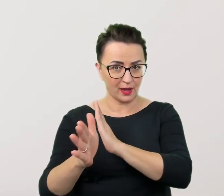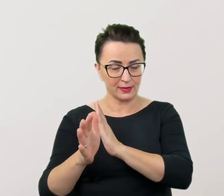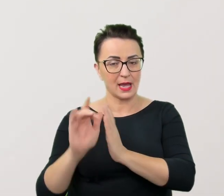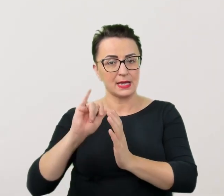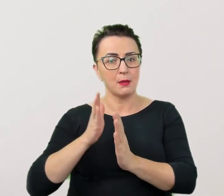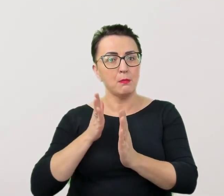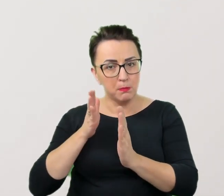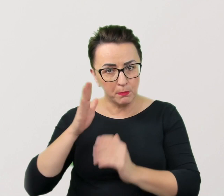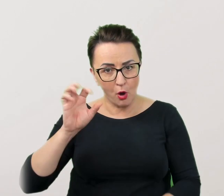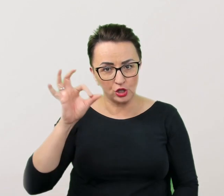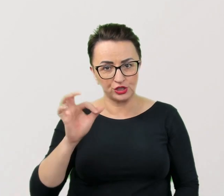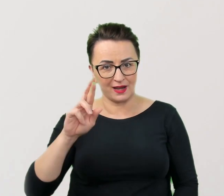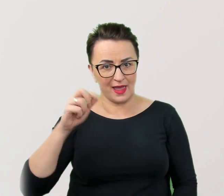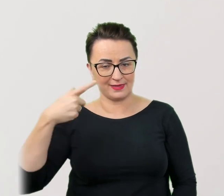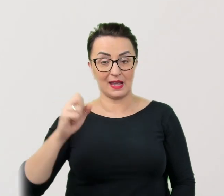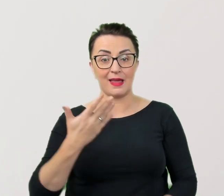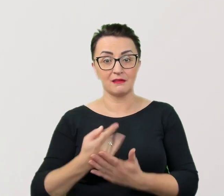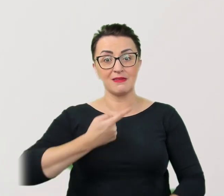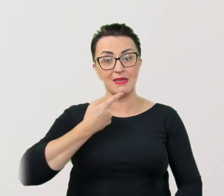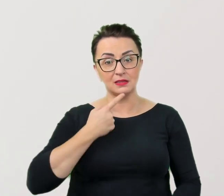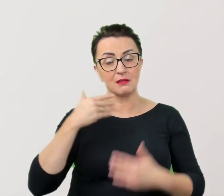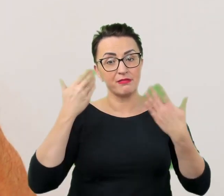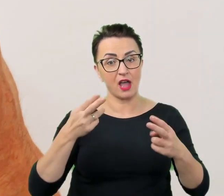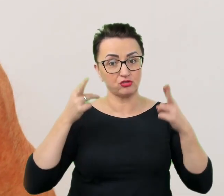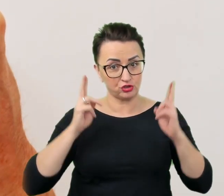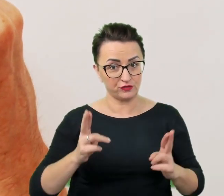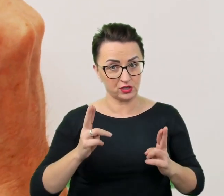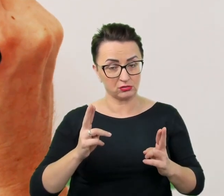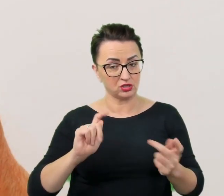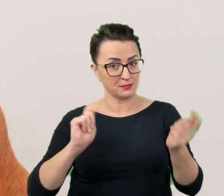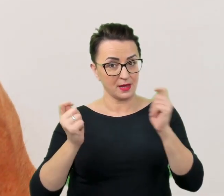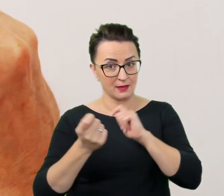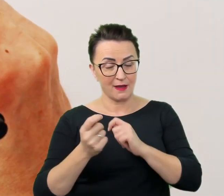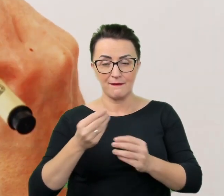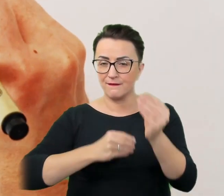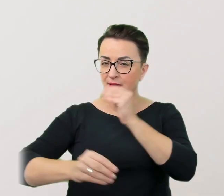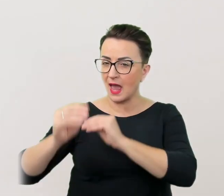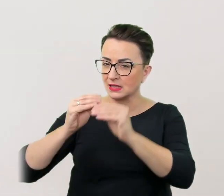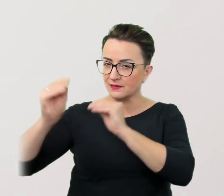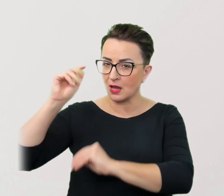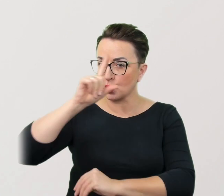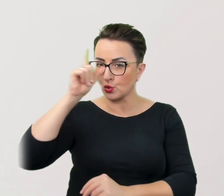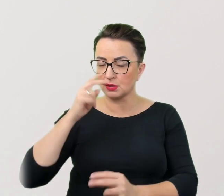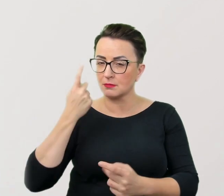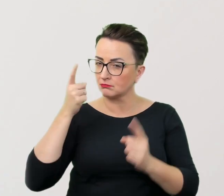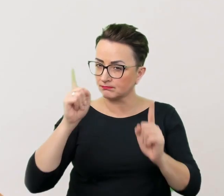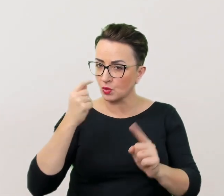Ponieważ język kształtuje rzeczywistość i coraz więcej ludzi zwraca na niego uwagę, przyda się wyczulenie w tej kwestii.